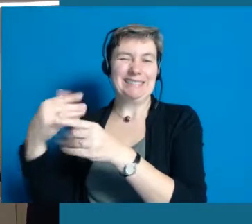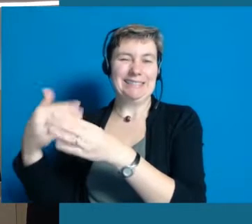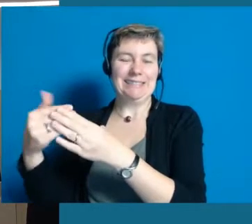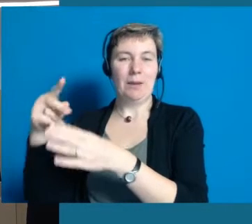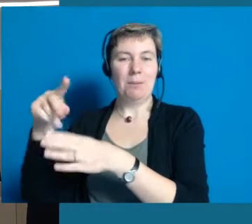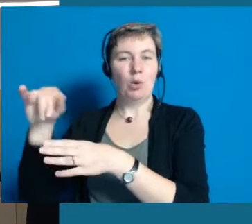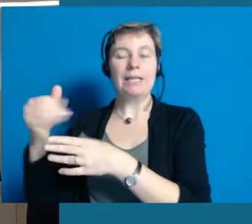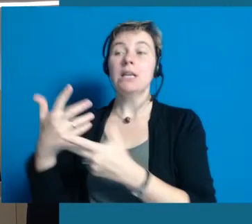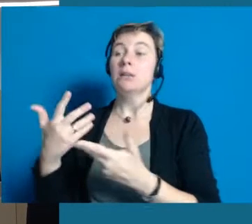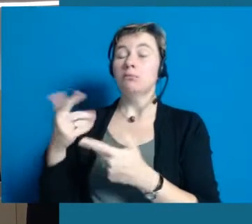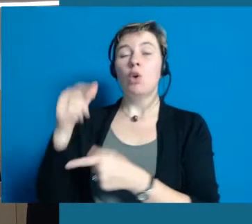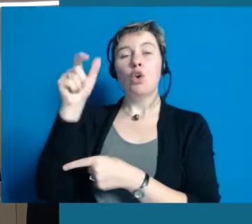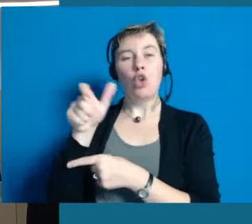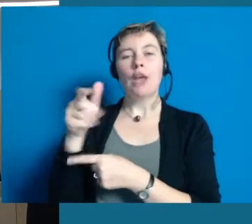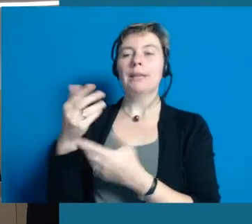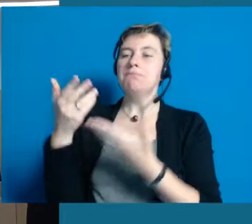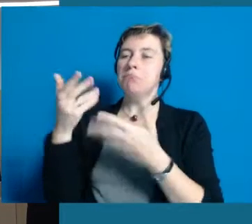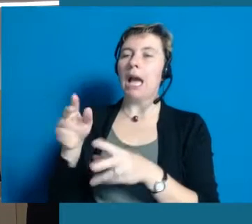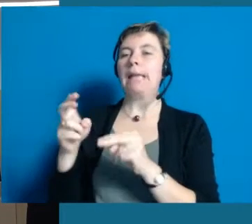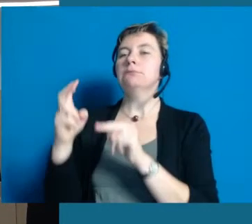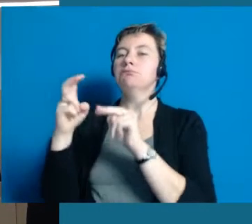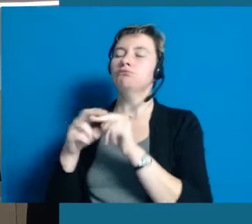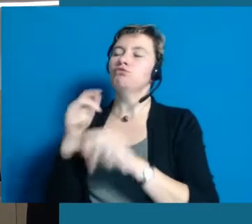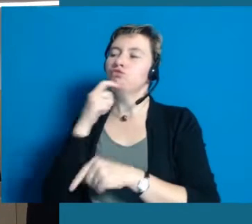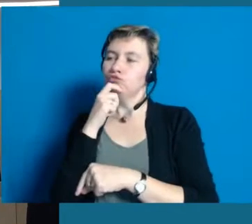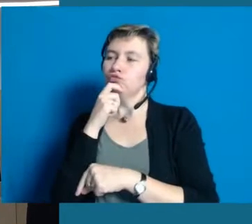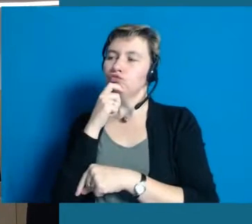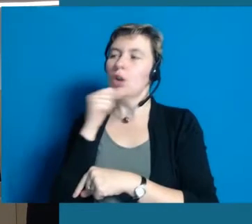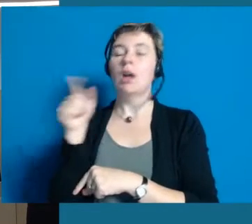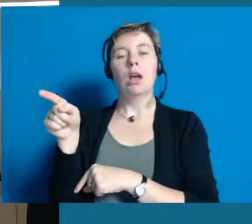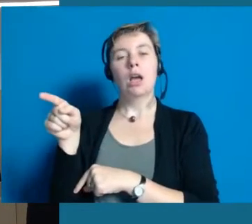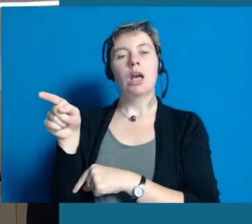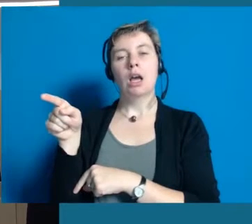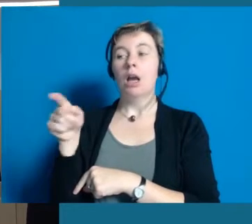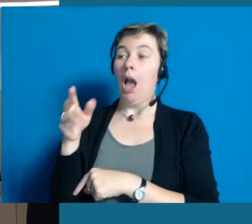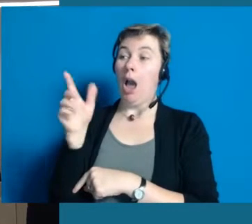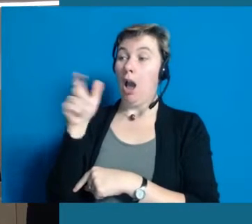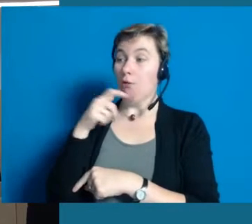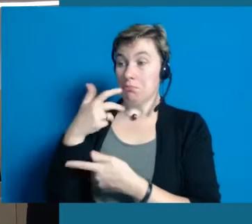In der Regel kriegen die Leute, die sich bereit erklären, sich darauf zu setzen, ein paar Fragen gestellt.